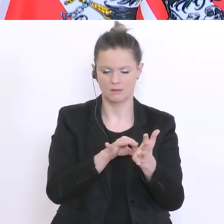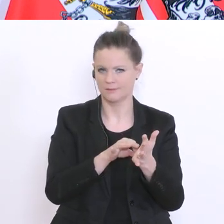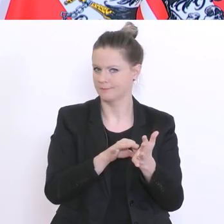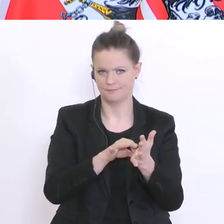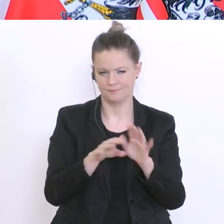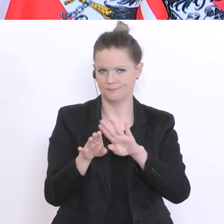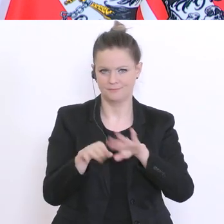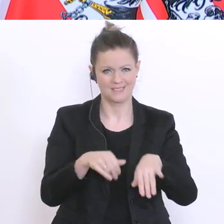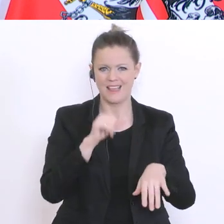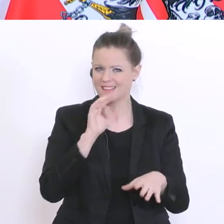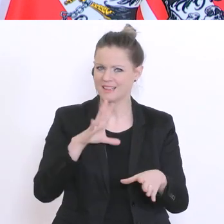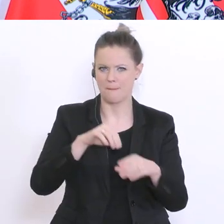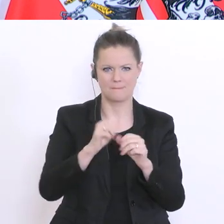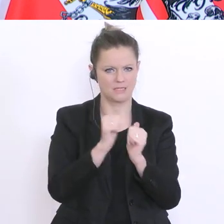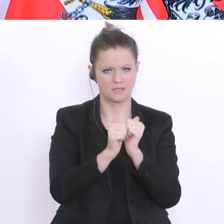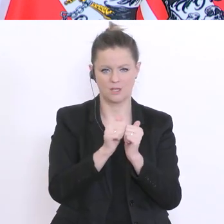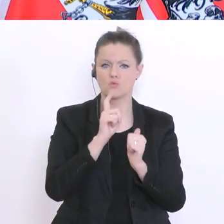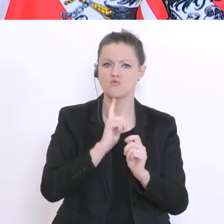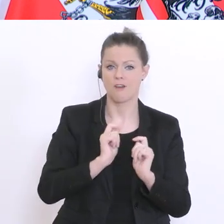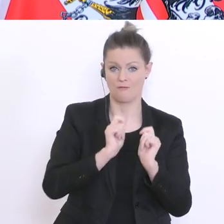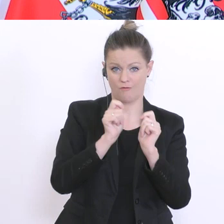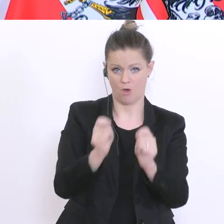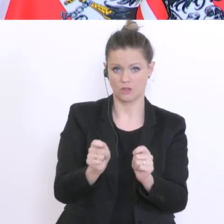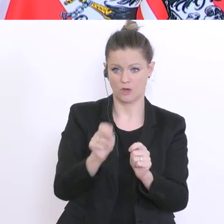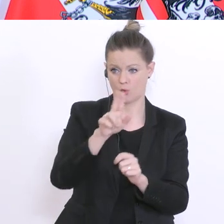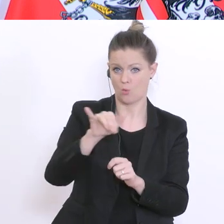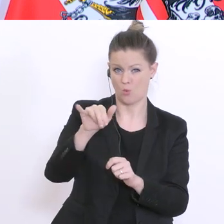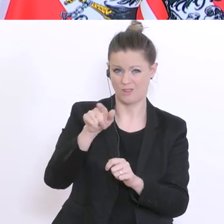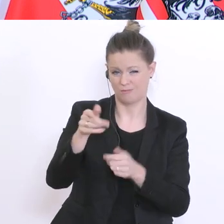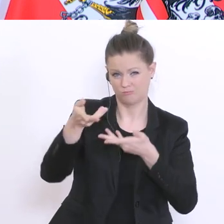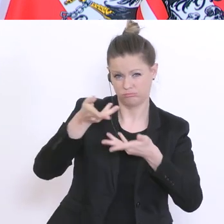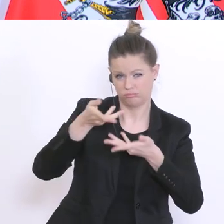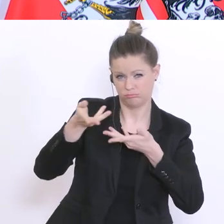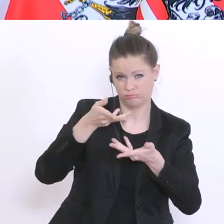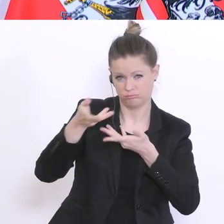aber das ist nur ein Vorschlag, da muss ich mich noch mit den Universitäten auseinandersetzen. Ich